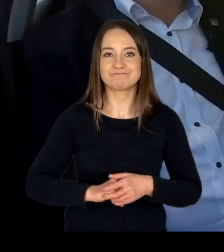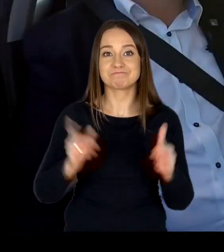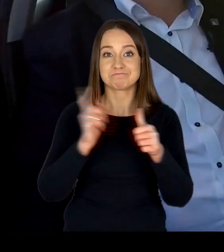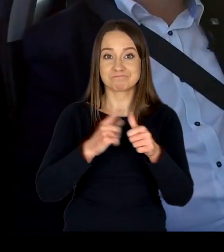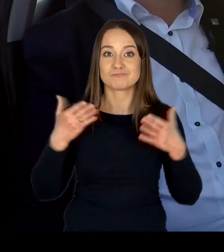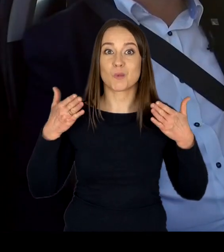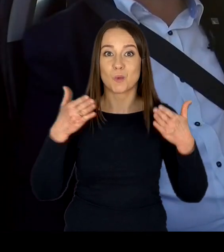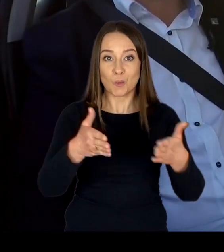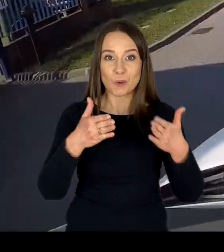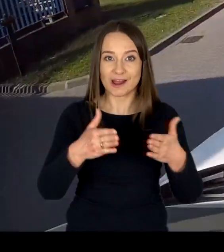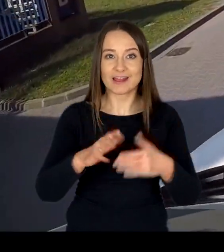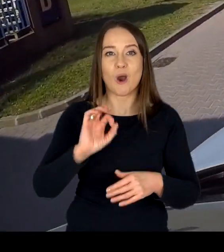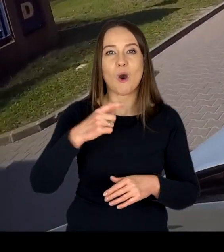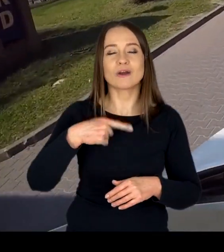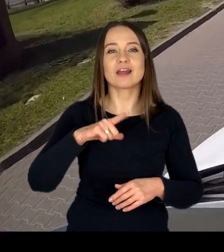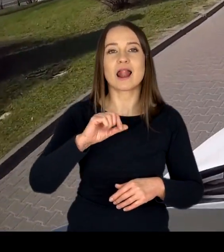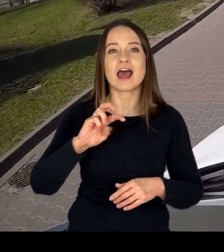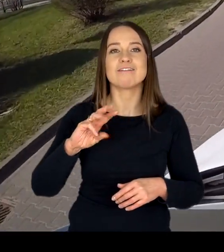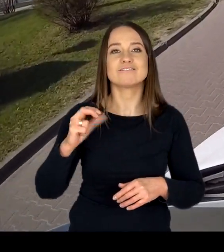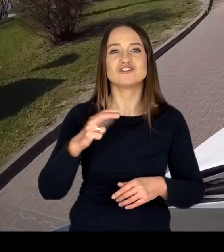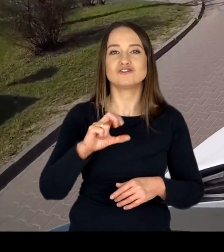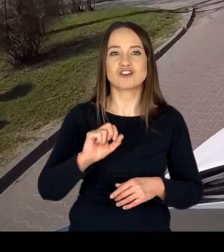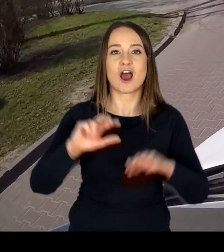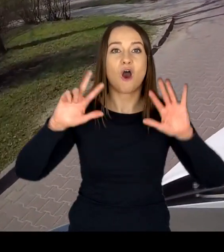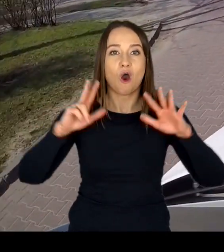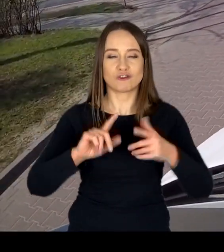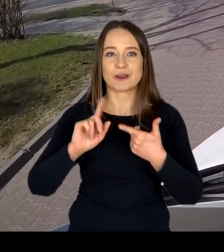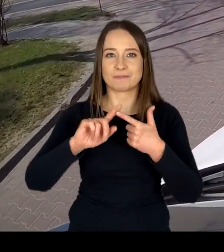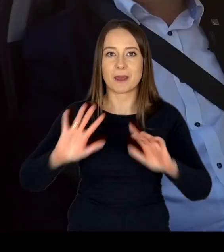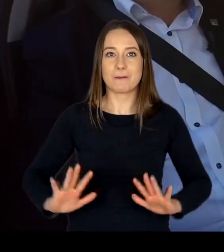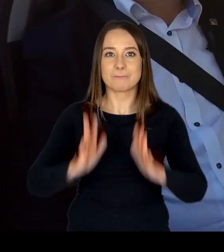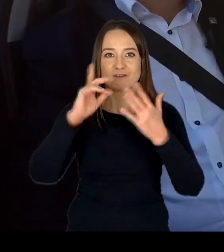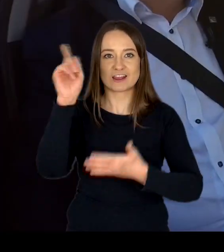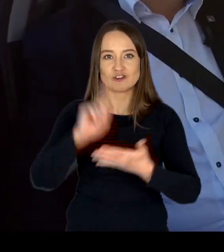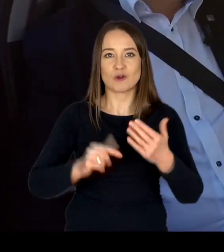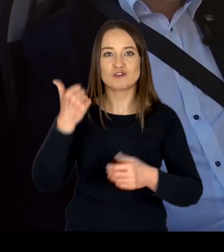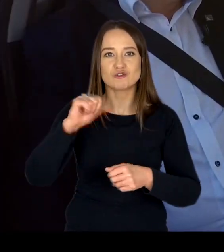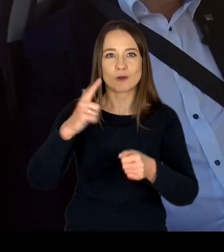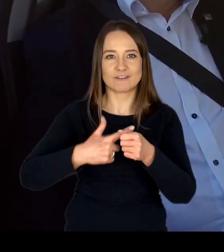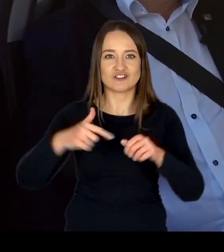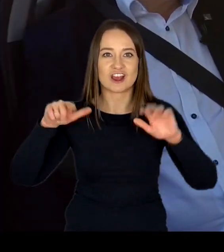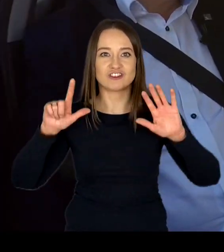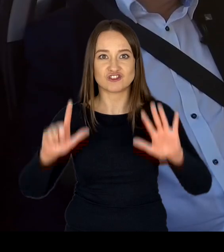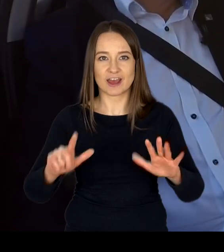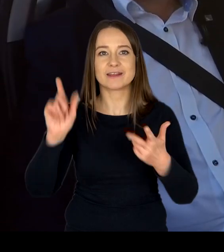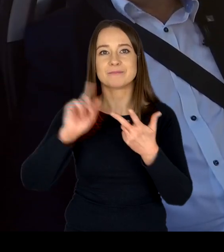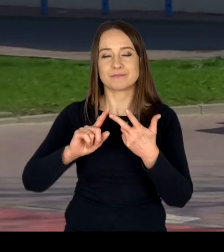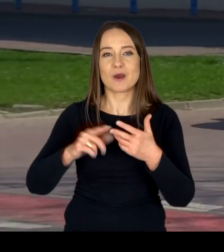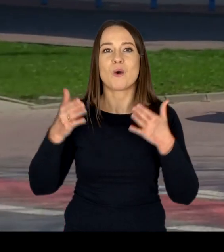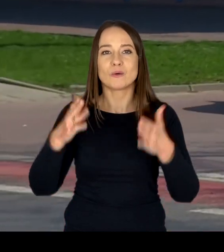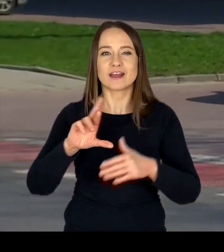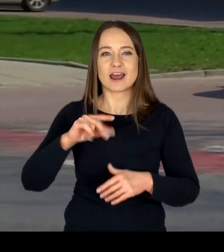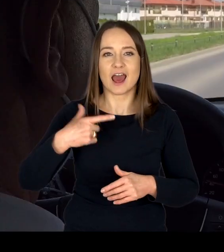przy ul. Odlewniczej 8, Powstańców Śląskich 127 oraz Radarowej 1.